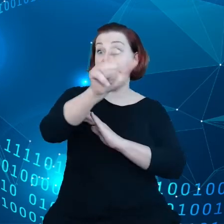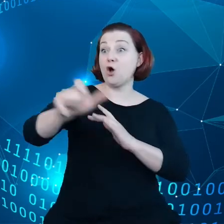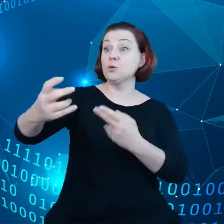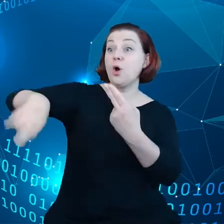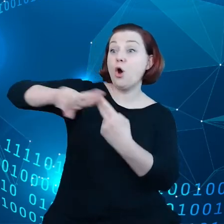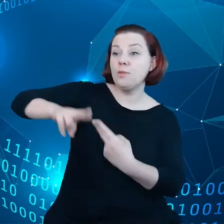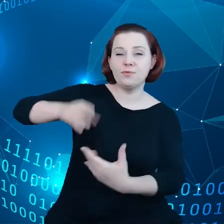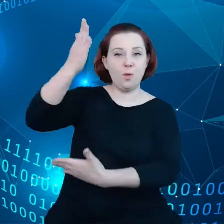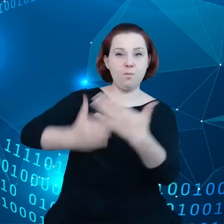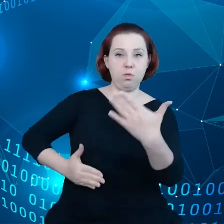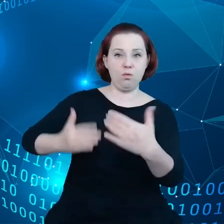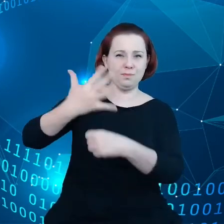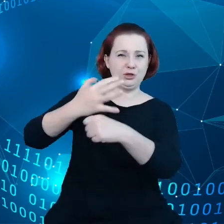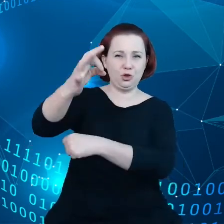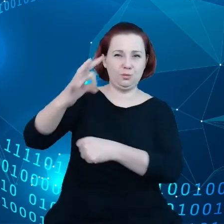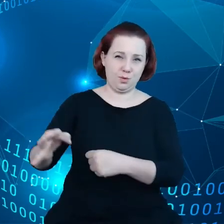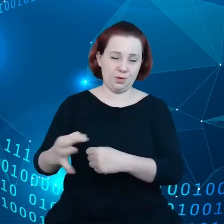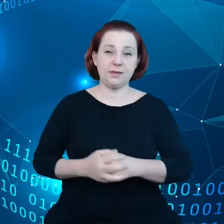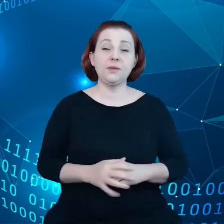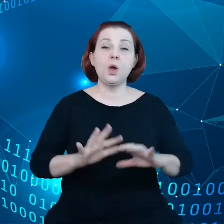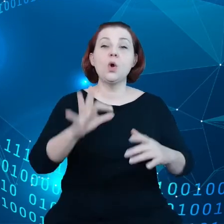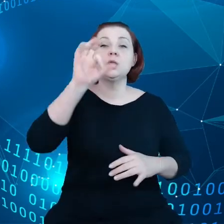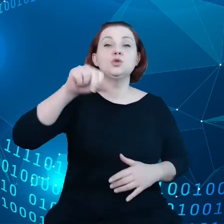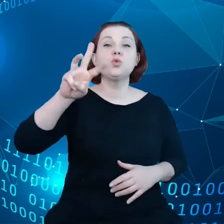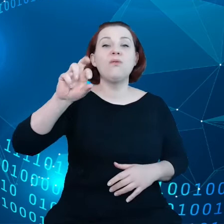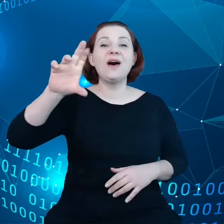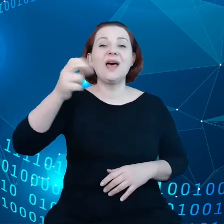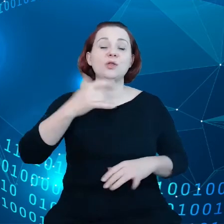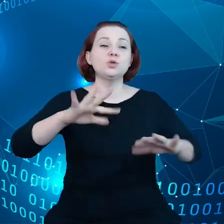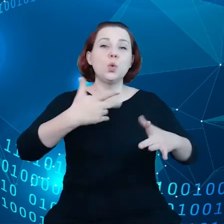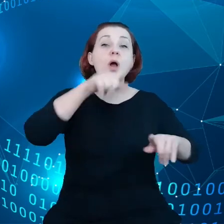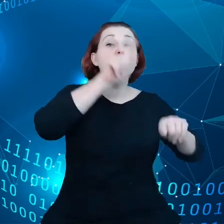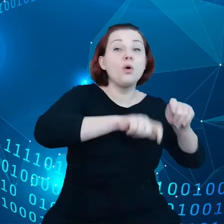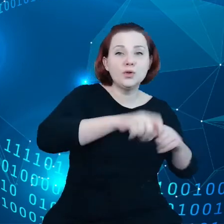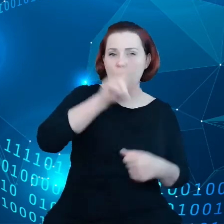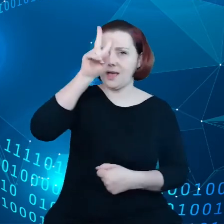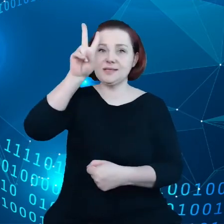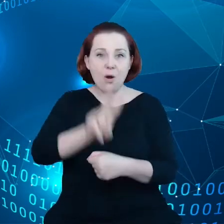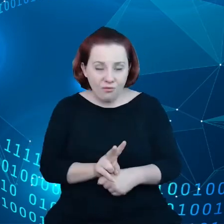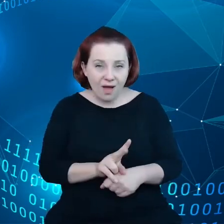I mówiąc o suwerenności, myślimy tutaj o kontroli, zaufaniu i transparentności.